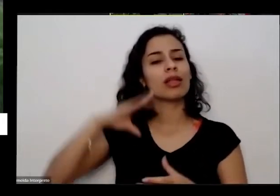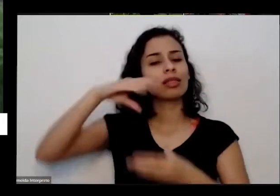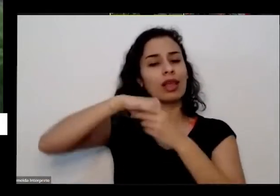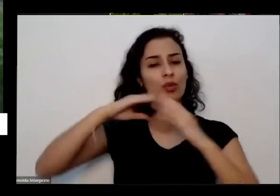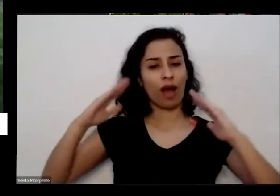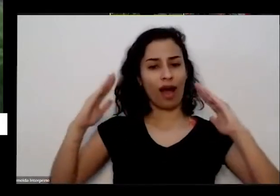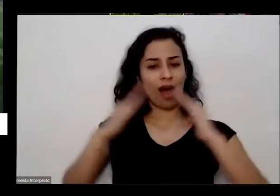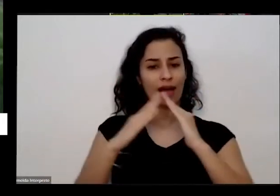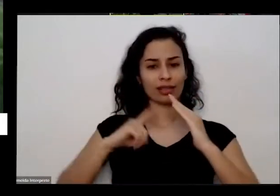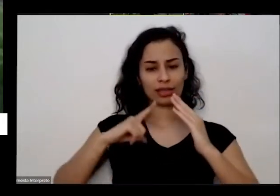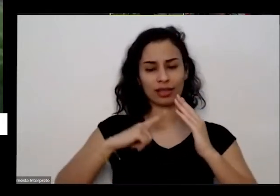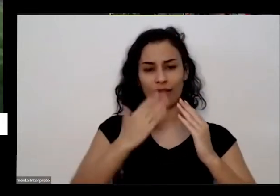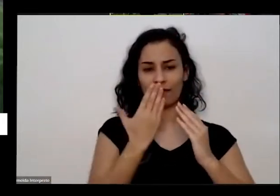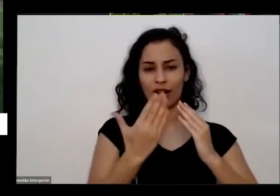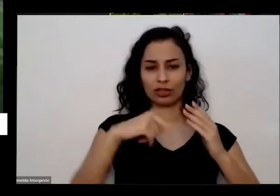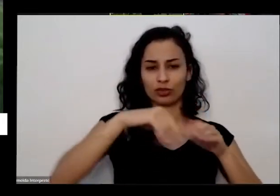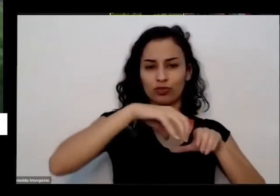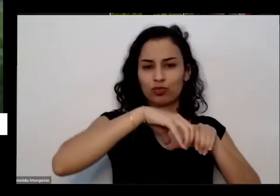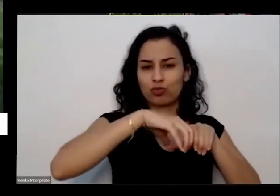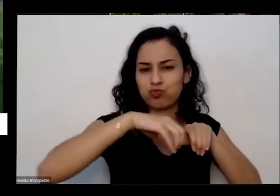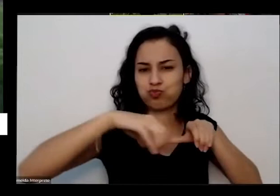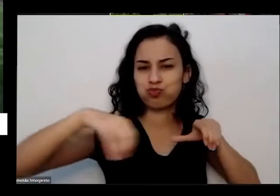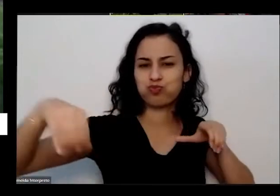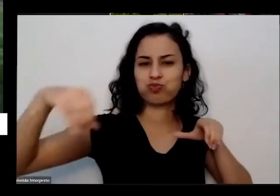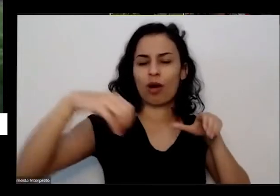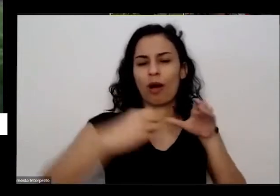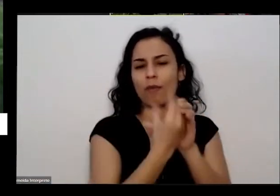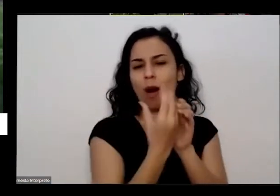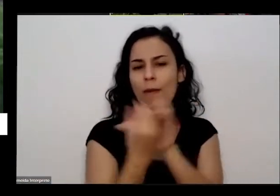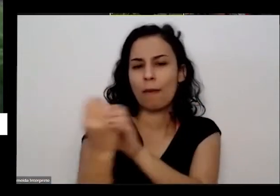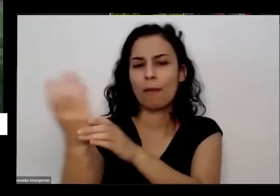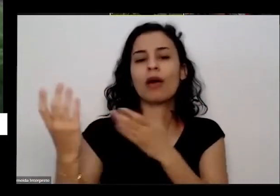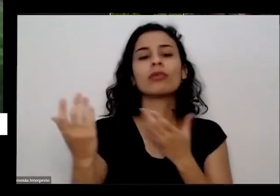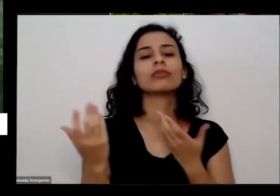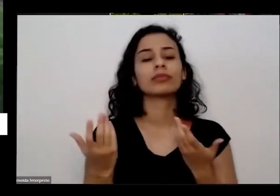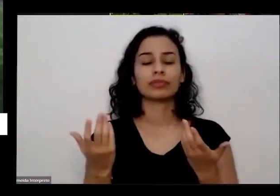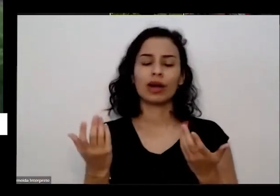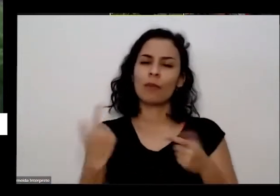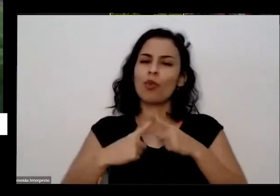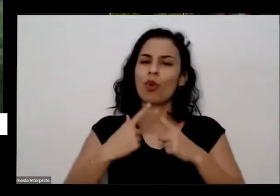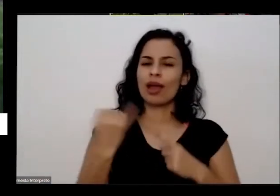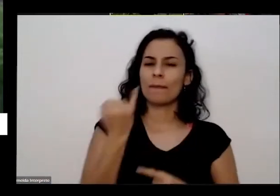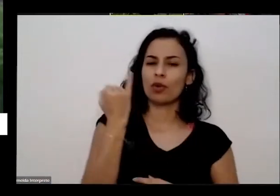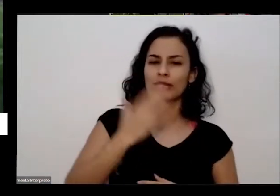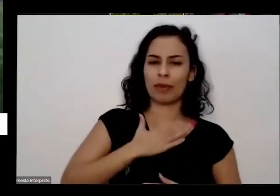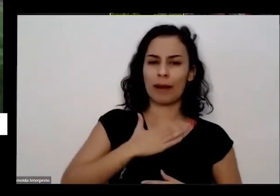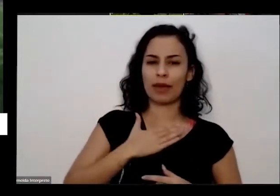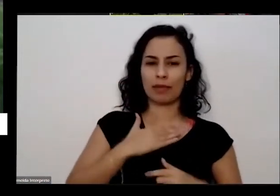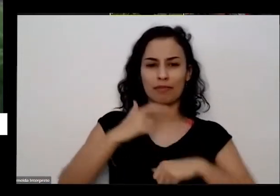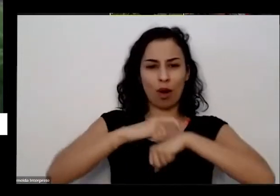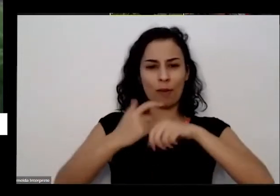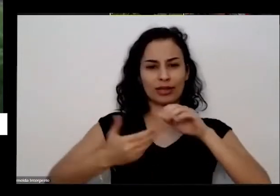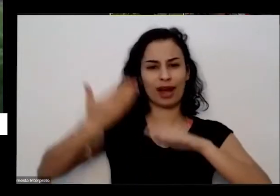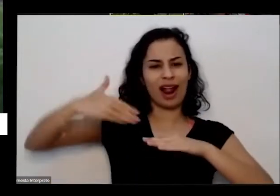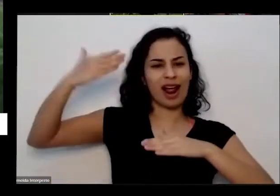importante do meu processo é aqui quando cheguei em Brasília lá muitos anos atrás porque que agora